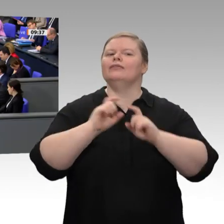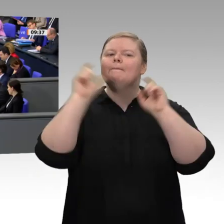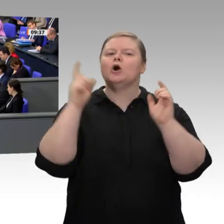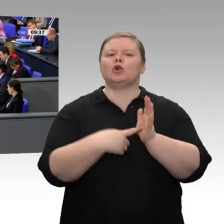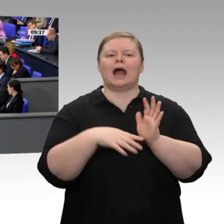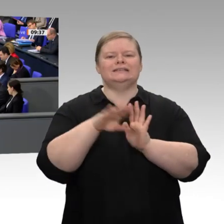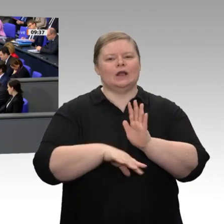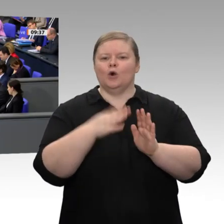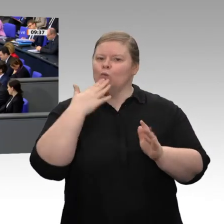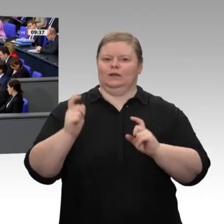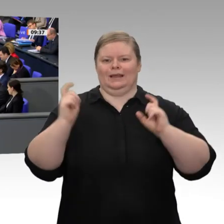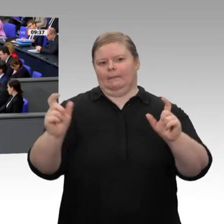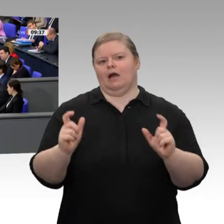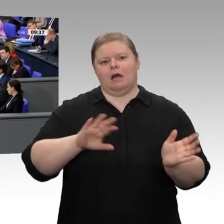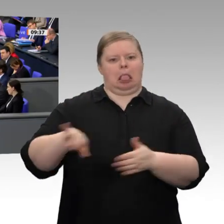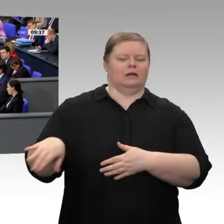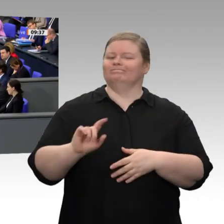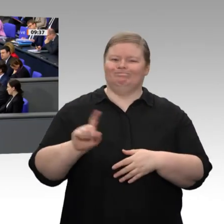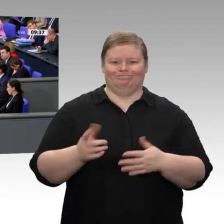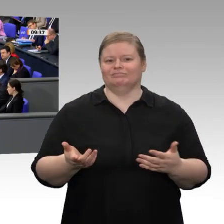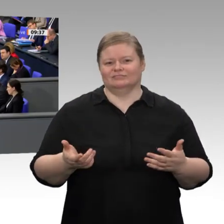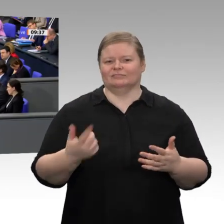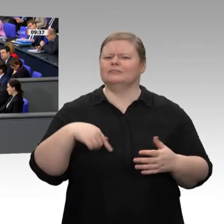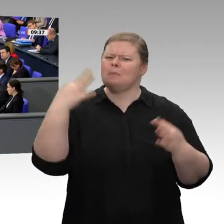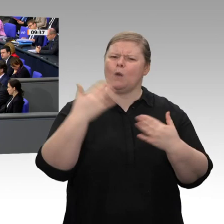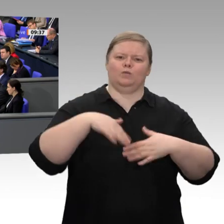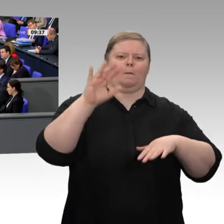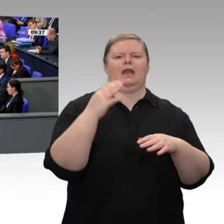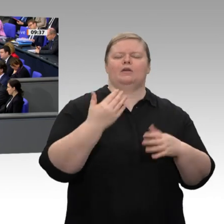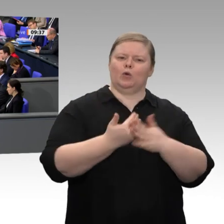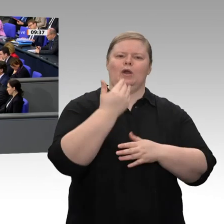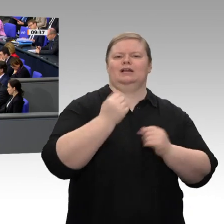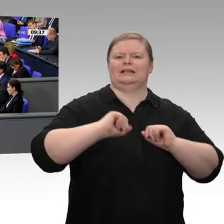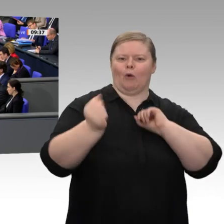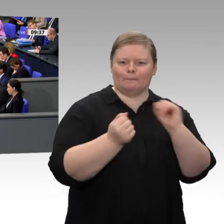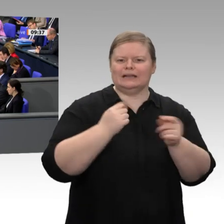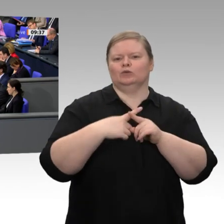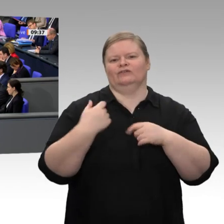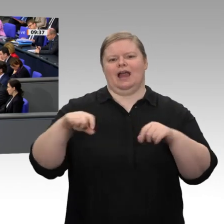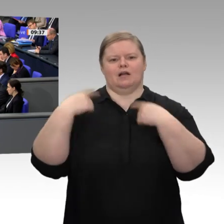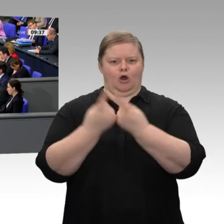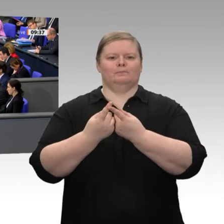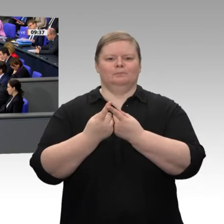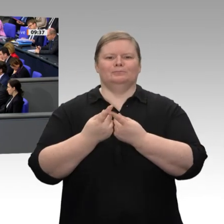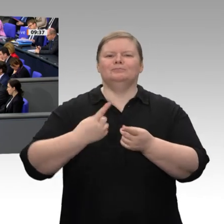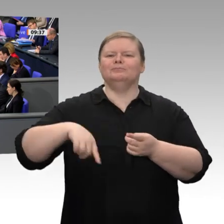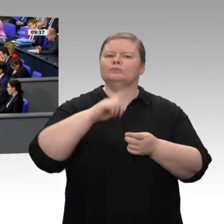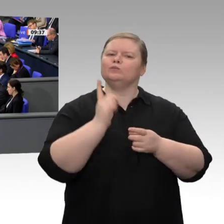Risiken eingehen können, in dem Menschen, übrigens Unternehmer wie Politiker, Fehler machen können und aus ihnen lernen. Wir müssen offen sein für gute Ideen, für